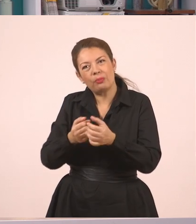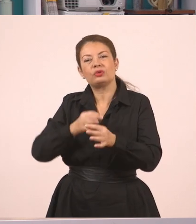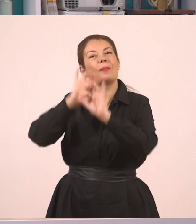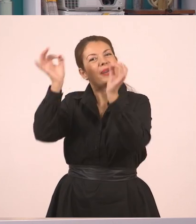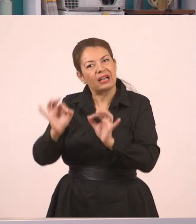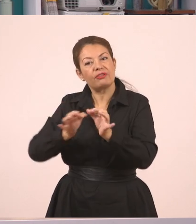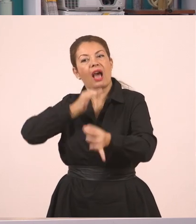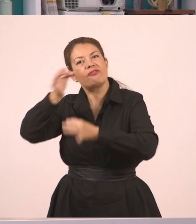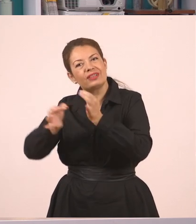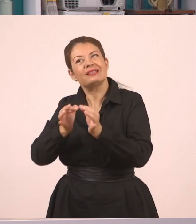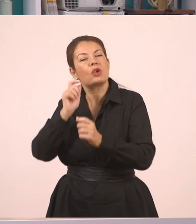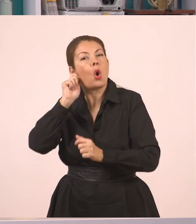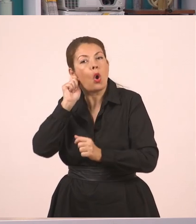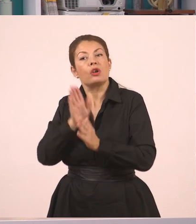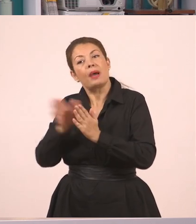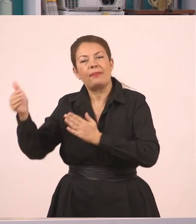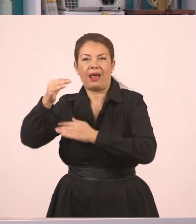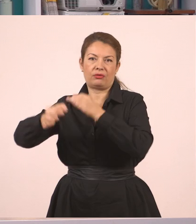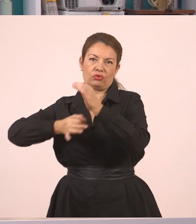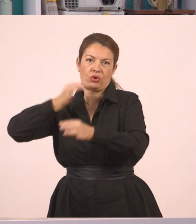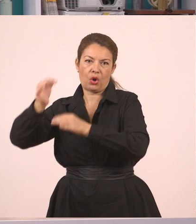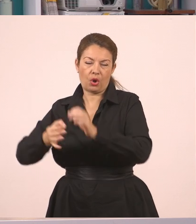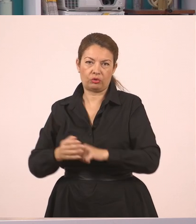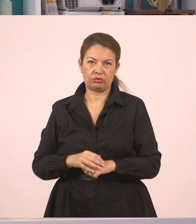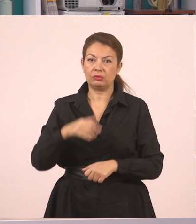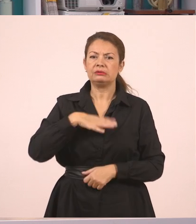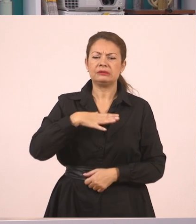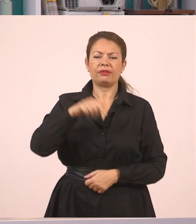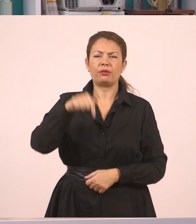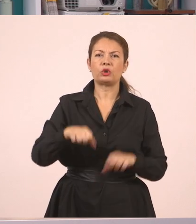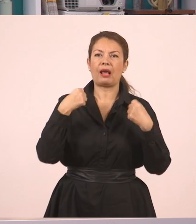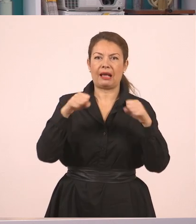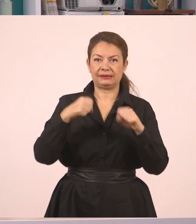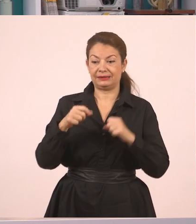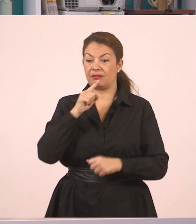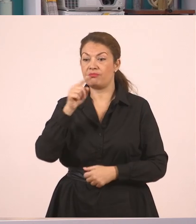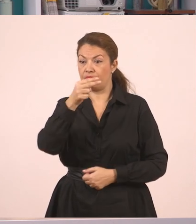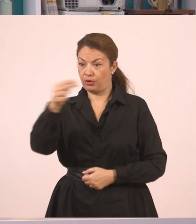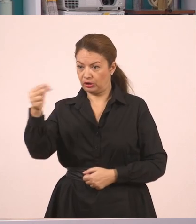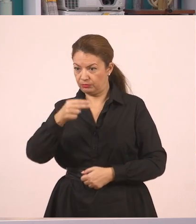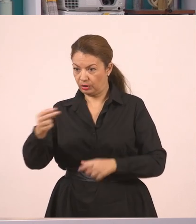Τώρα πάμε να τον κάνουμε σε ευθύ λόγο. Τι θα κάνουμε; Θα δημιουργήσουμε έναν μικρό διάλογο.